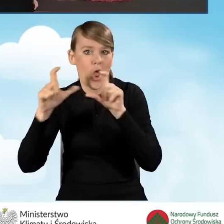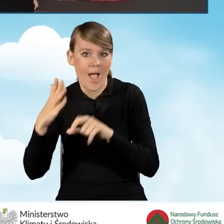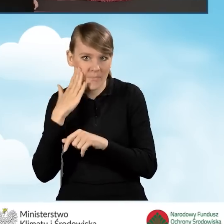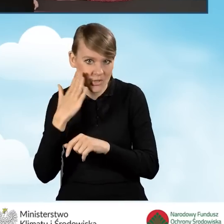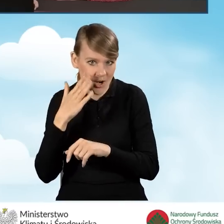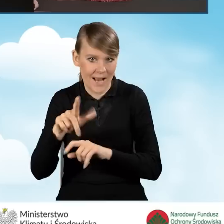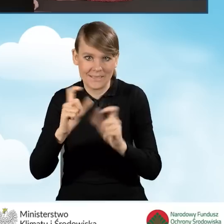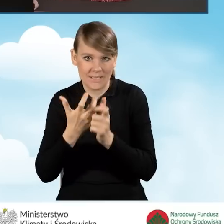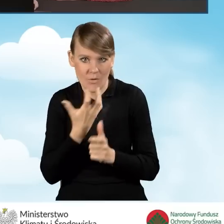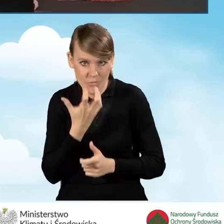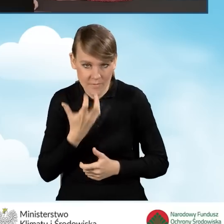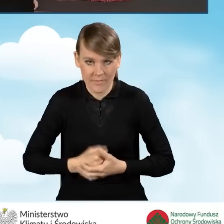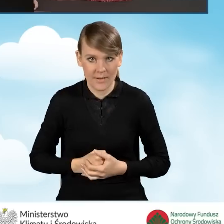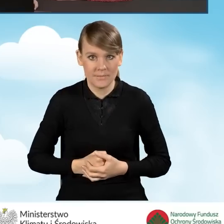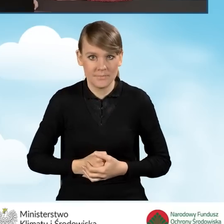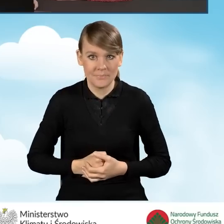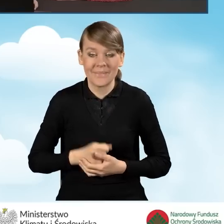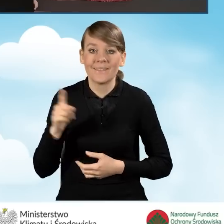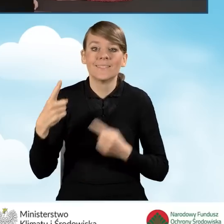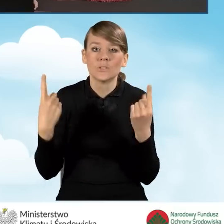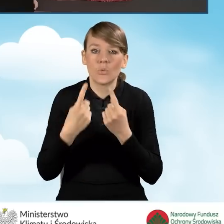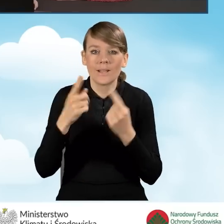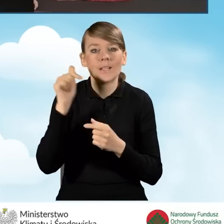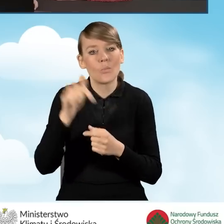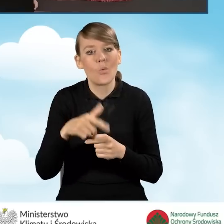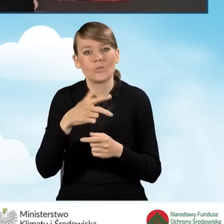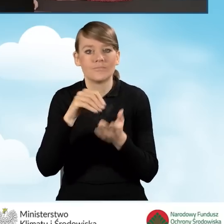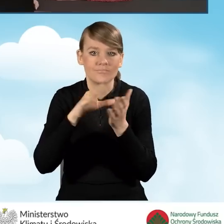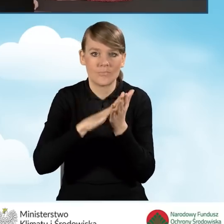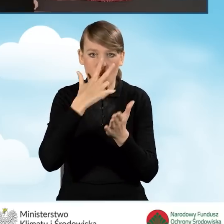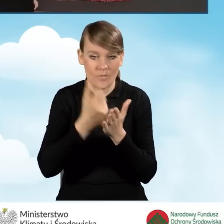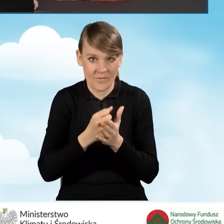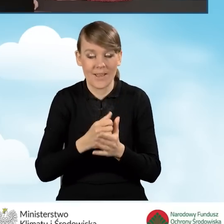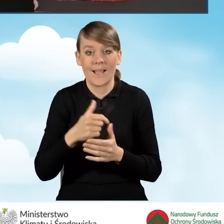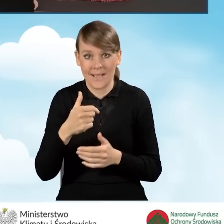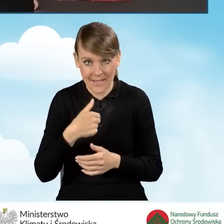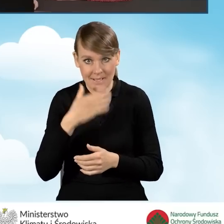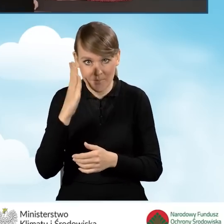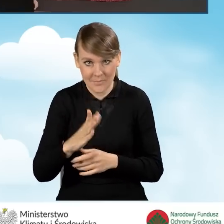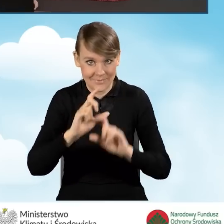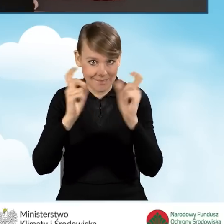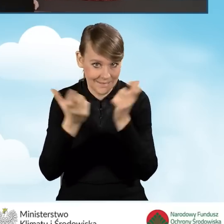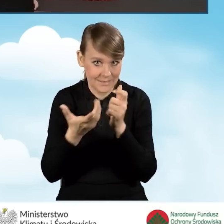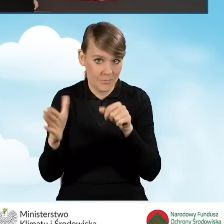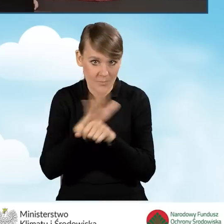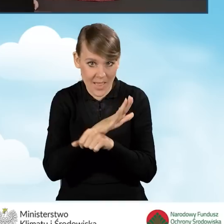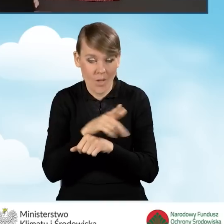W tej sytuacji mamy oświadczyć, czy nasze przedsięwzięcie będzie obejmowało kompleksową termomodernizację.